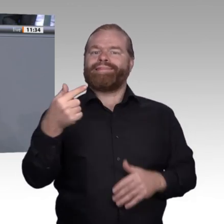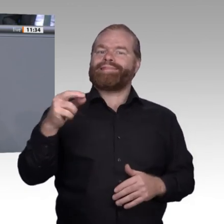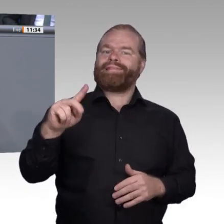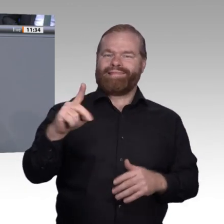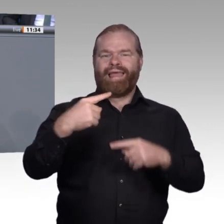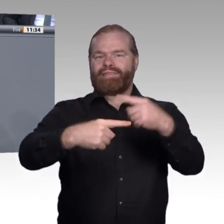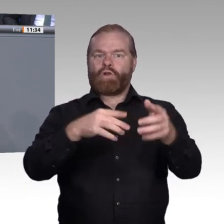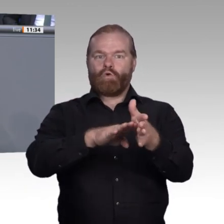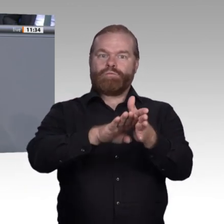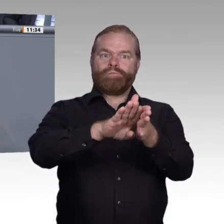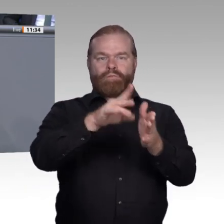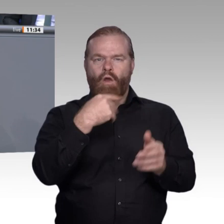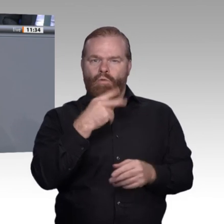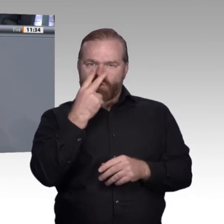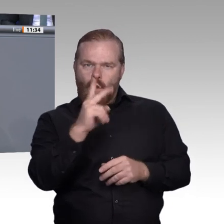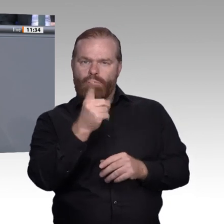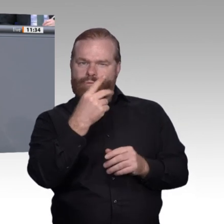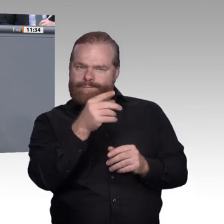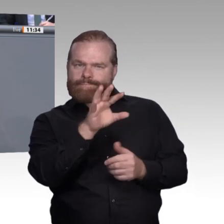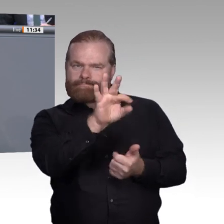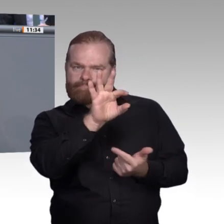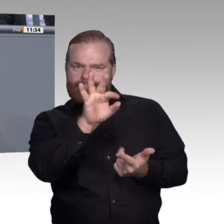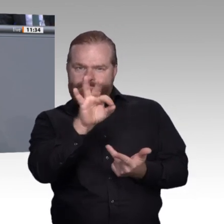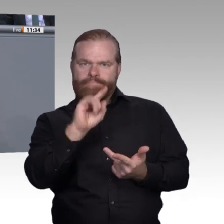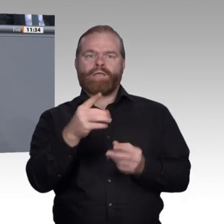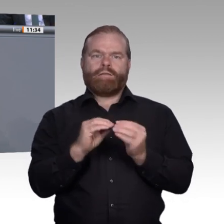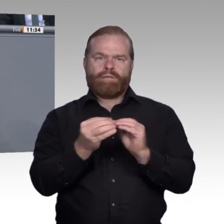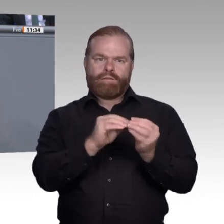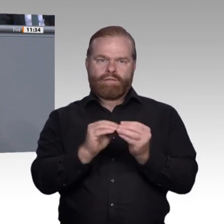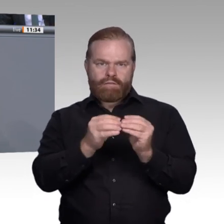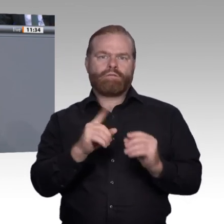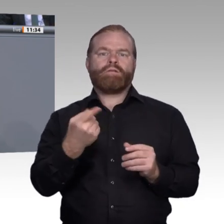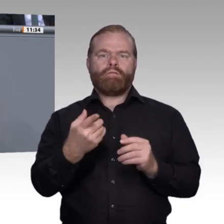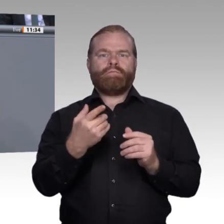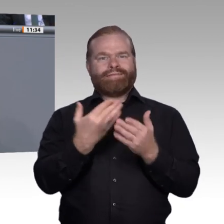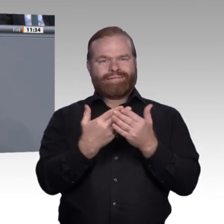an die veränderten Bildungskompetenzanforderungen, die wir in den Betrieben bemerken, anpassen.